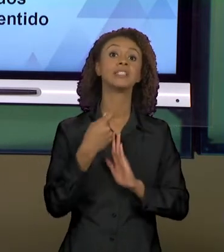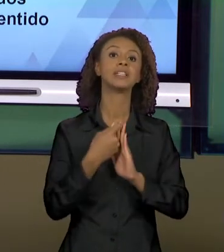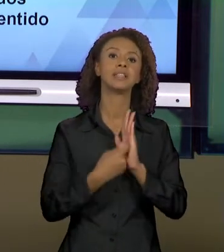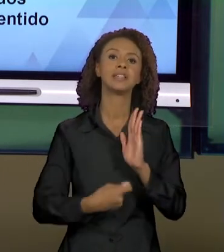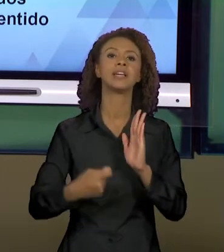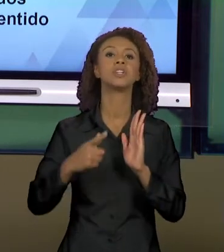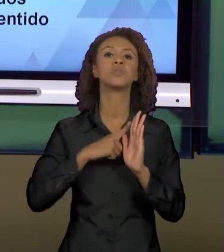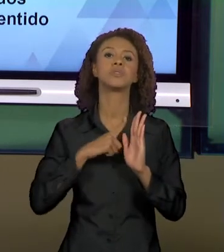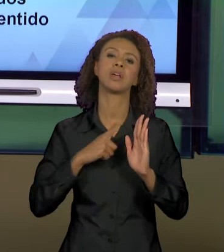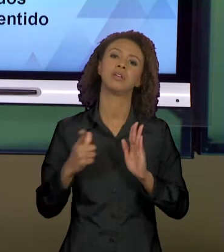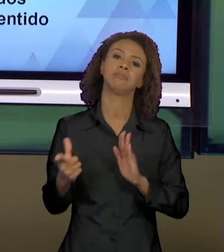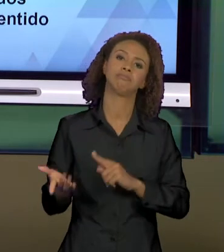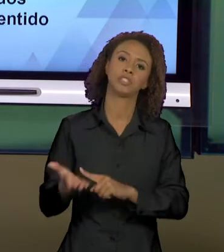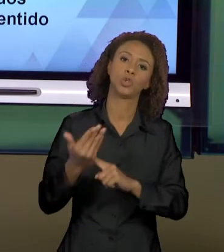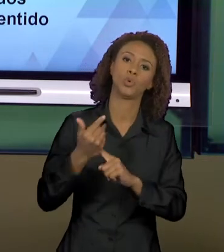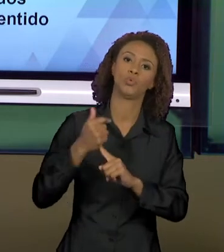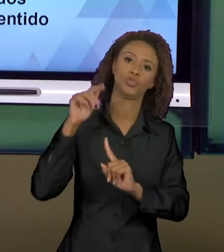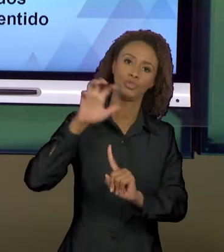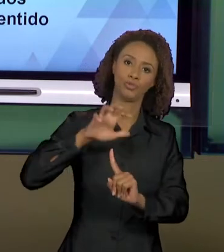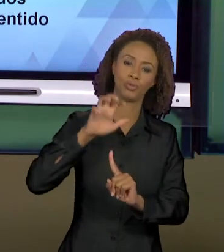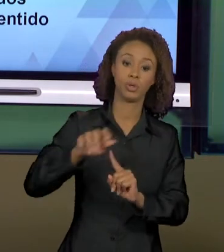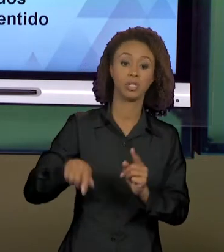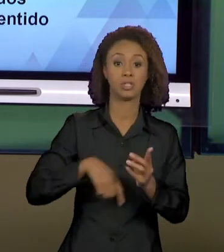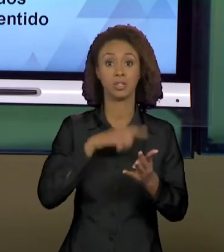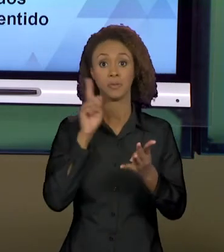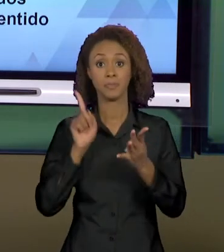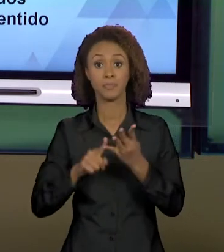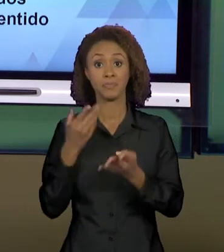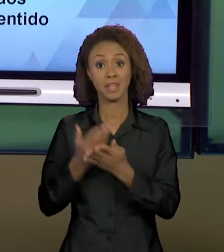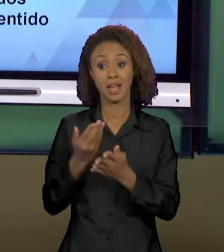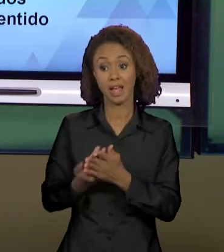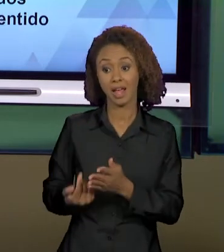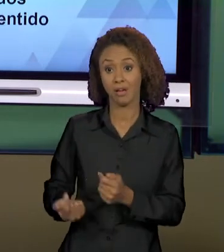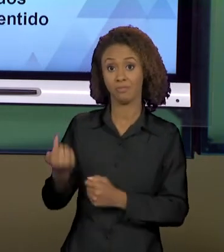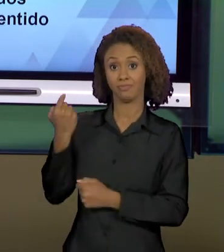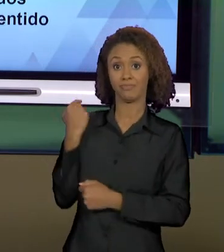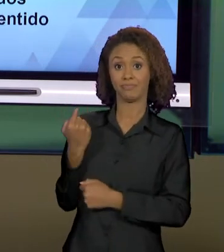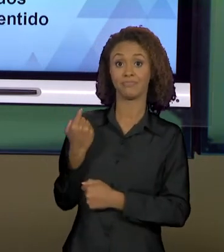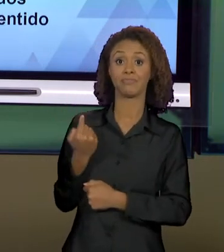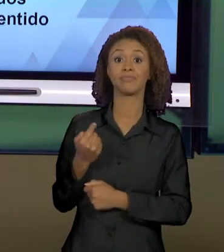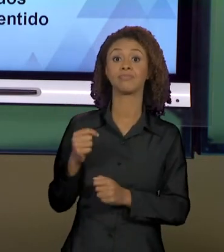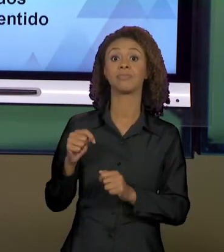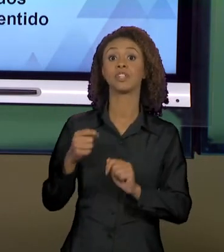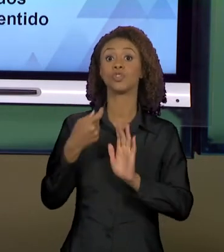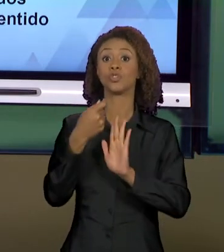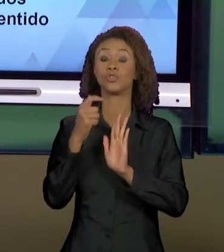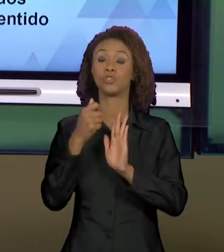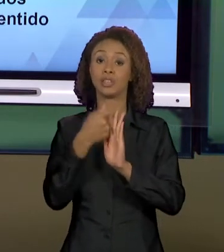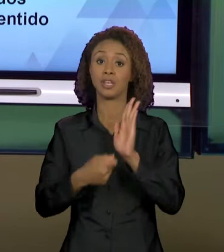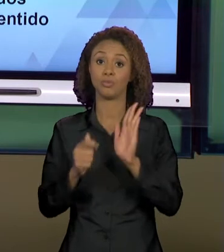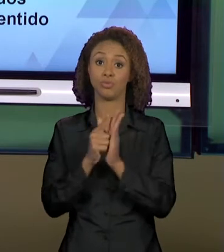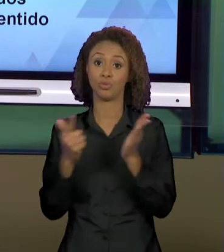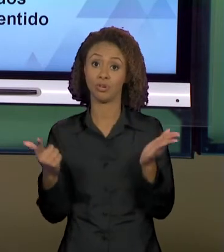PELAS NOVAS TECNOLOGIAS. VIMOS NA AULA PASSADA O TEXTO JORNALÍSTICO, E HOJE NÓS DAMOS CONTINUIDADE